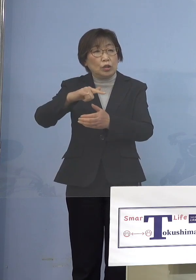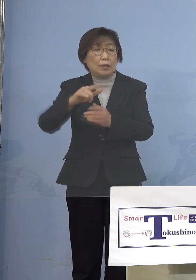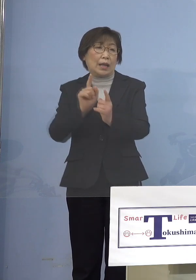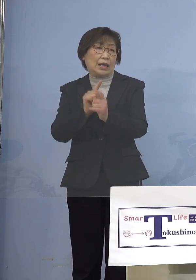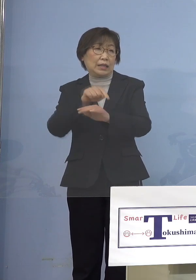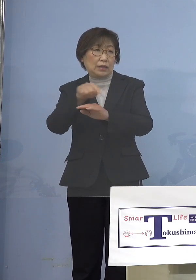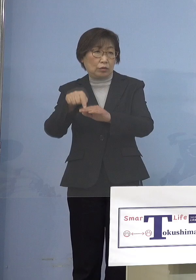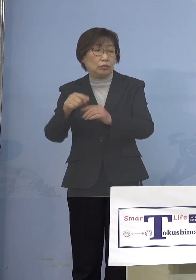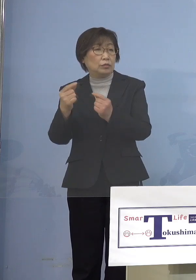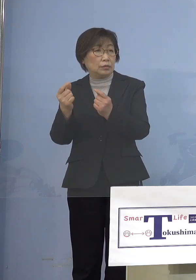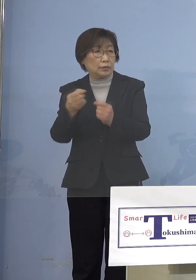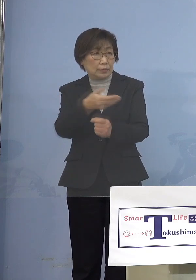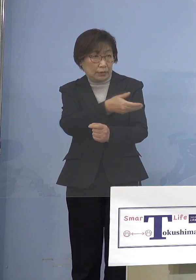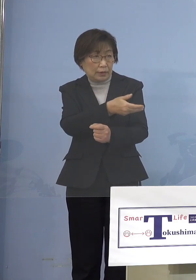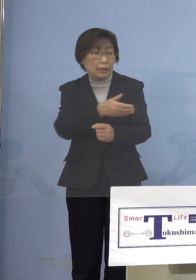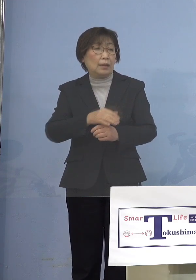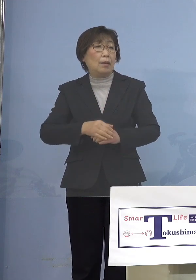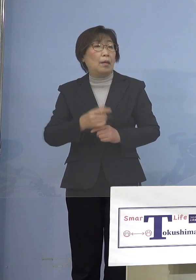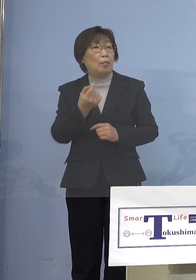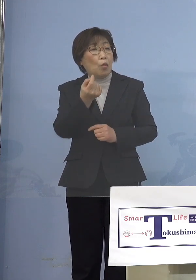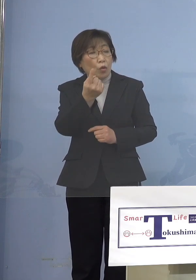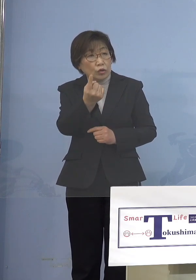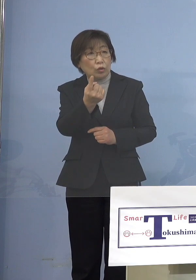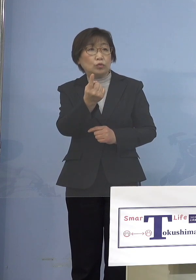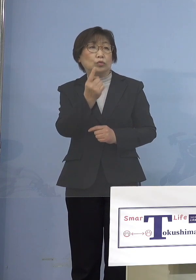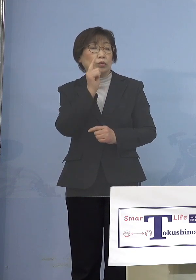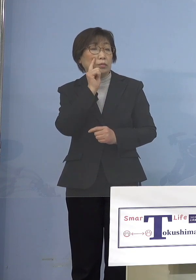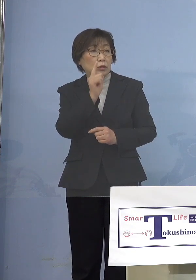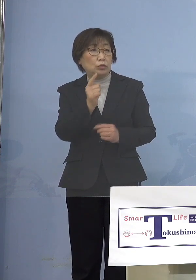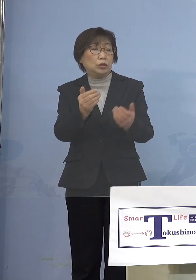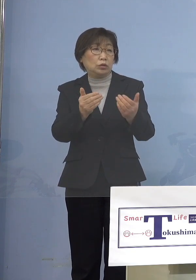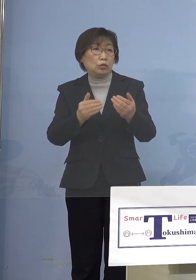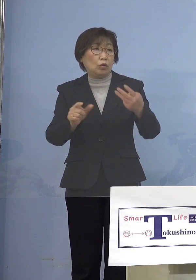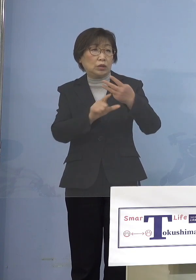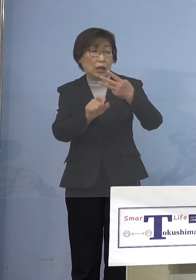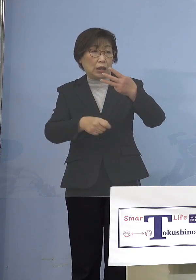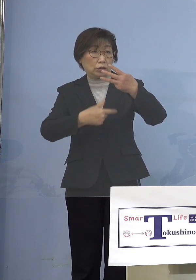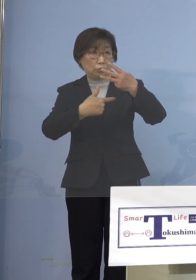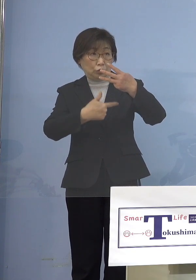目安として出てくるのが 3月6日に東京マラソンがあるんですね